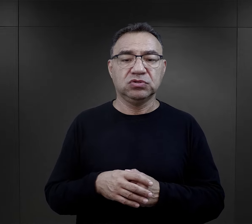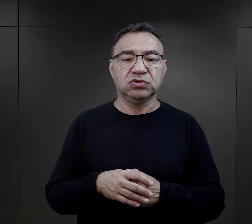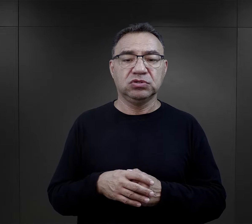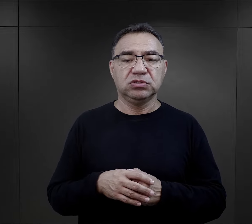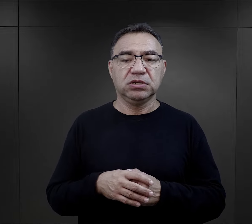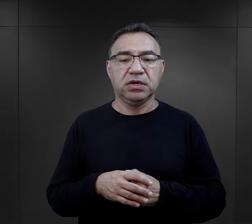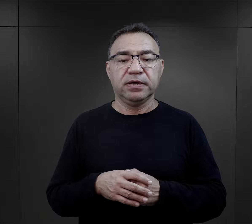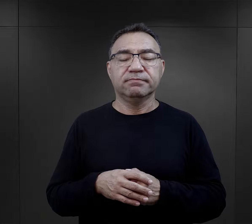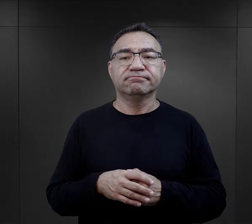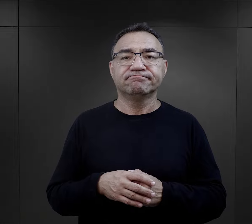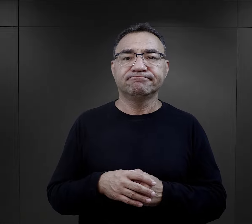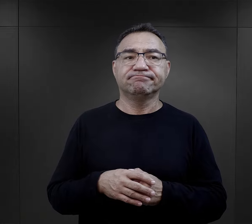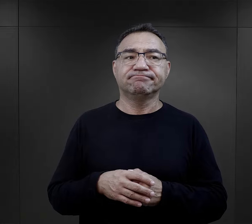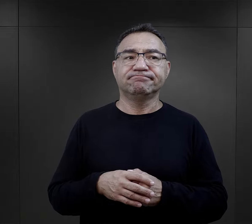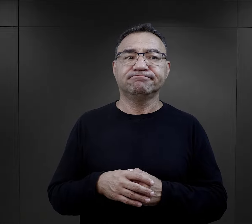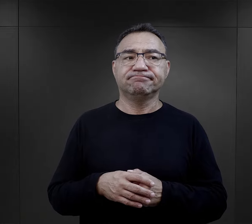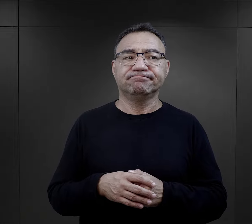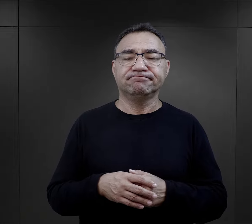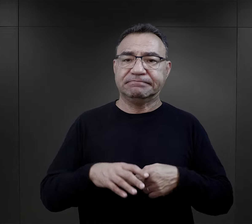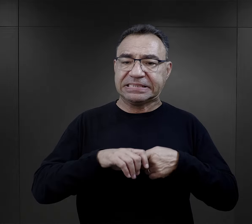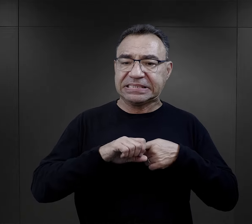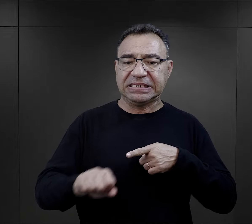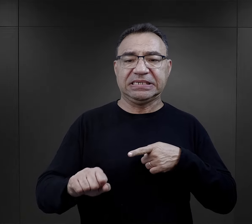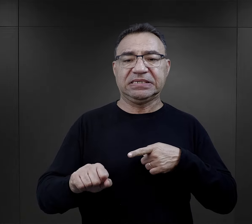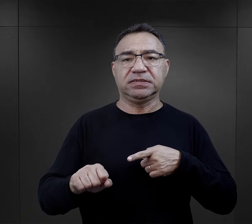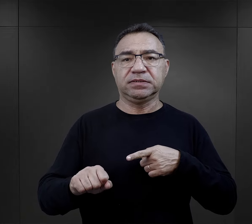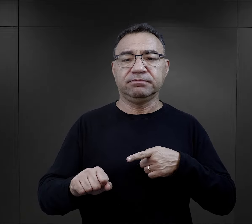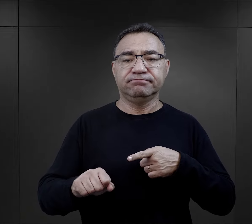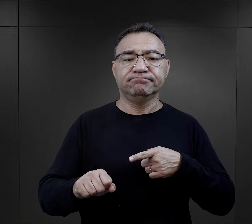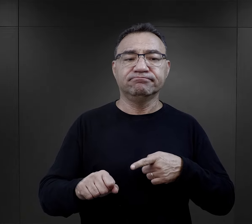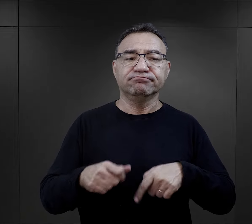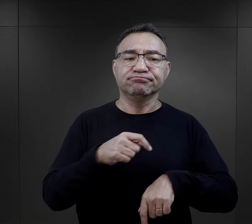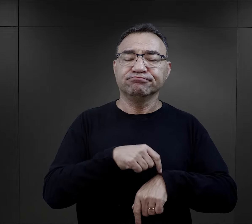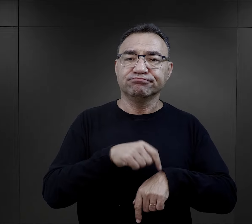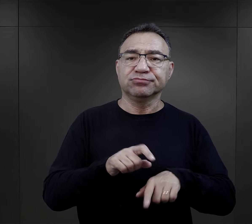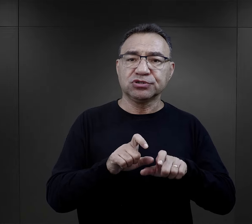wszystkie były objęte pewnym rygorem, rytmem,